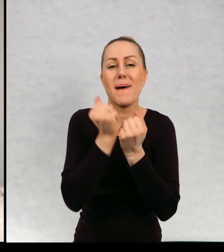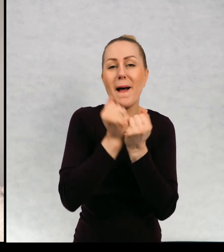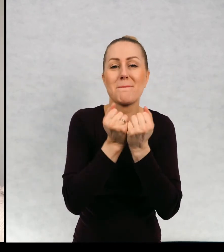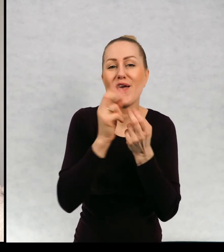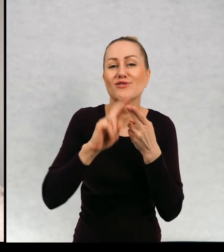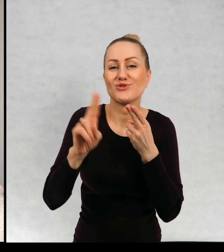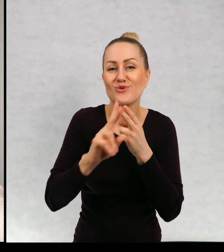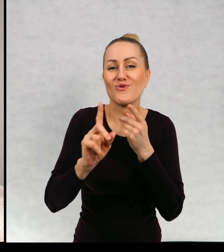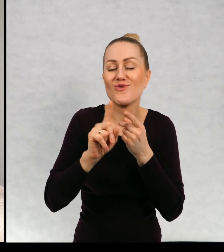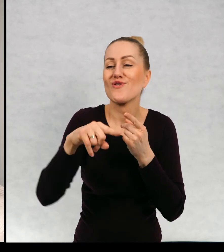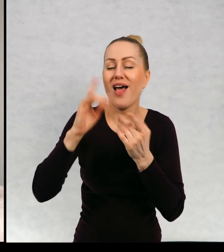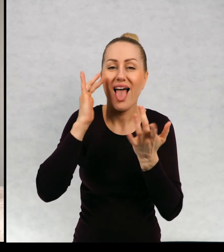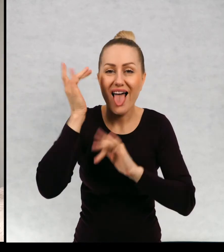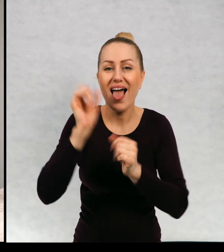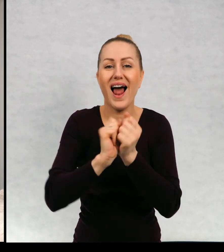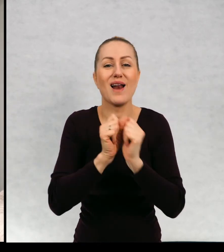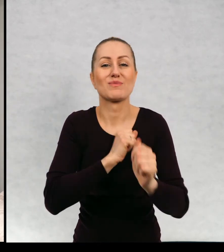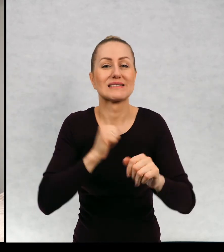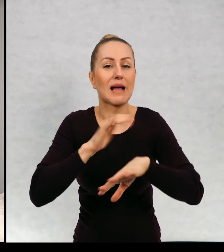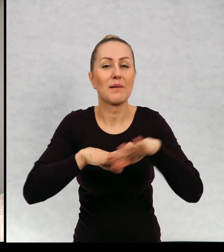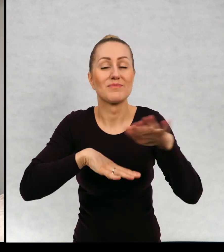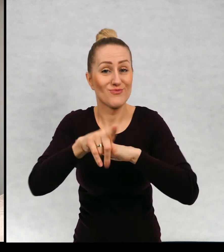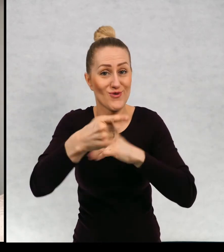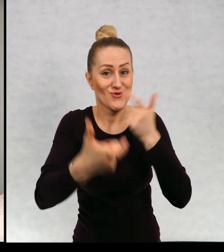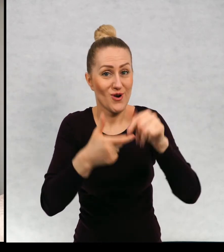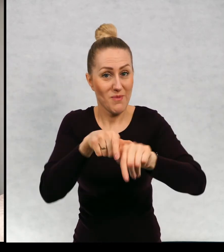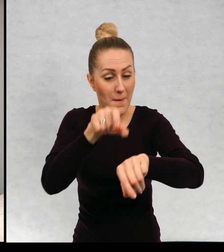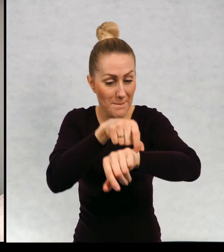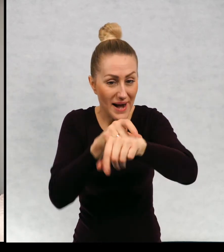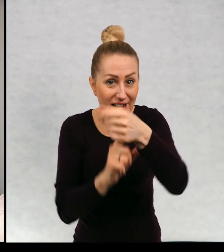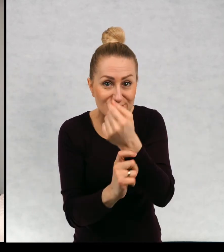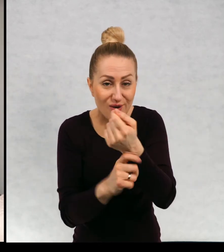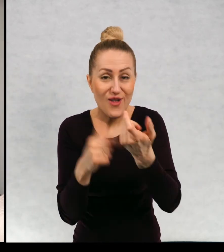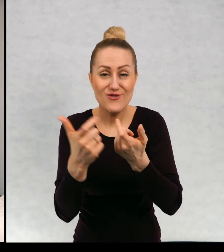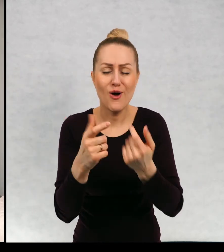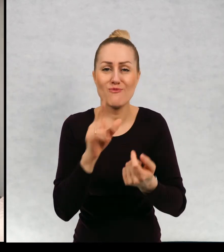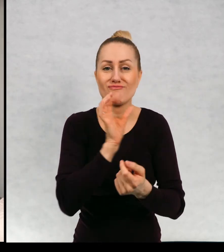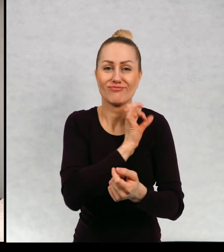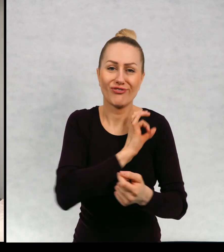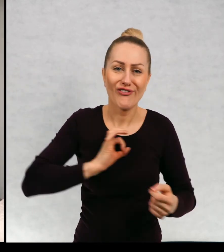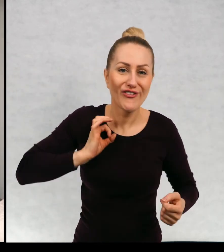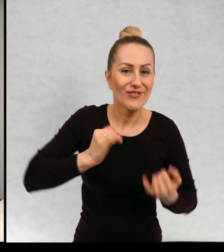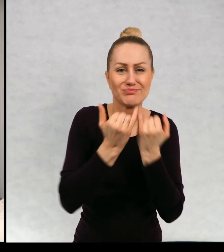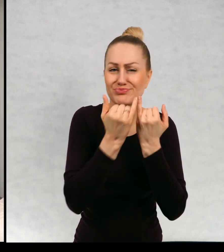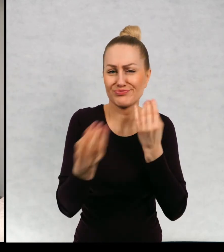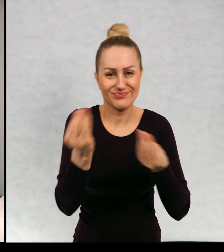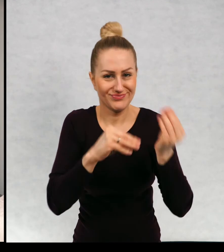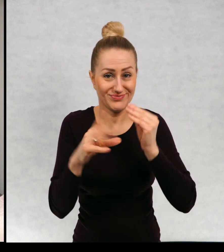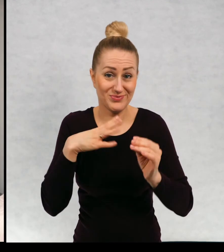papierki po cukierkach albo własnoręcznie robione bransoletki. Z drucików, koralików i tak dalej.